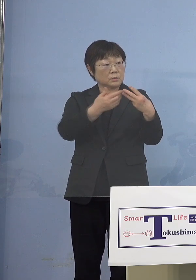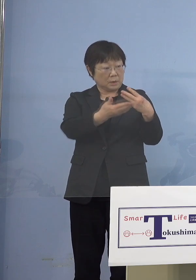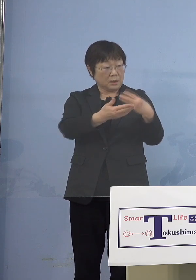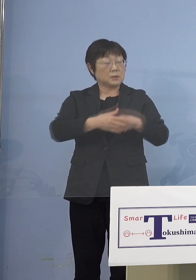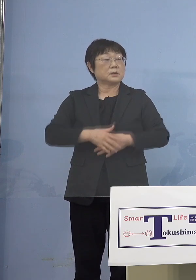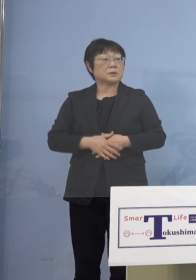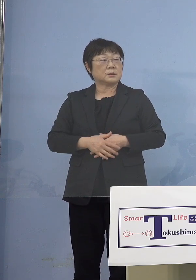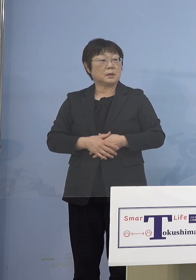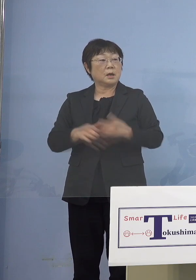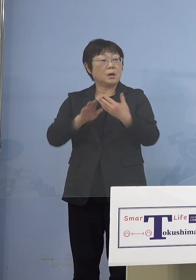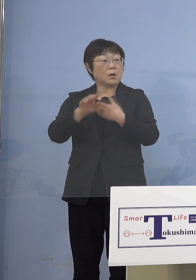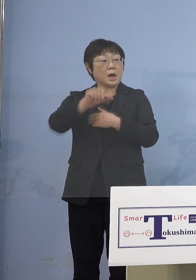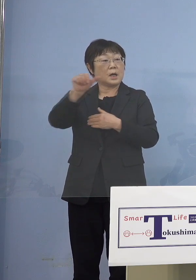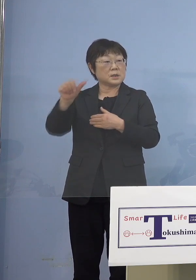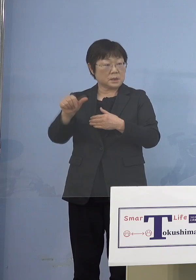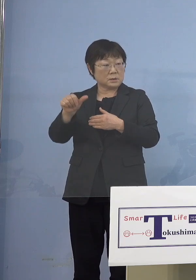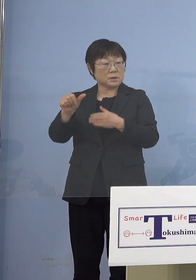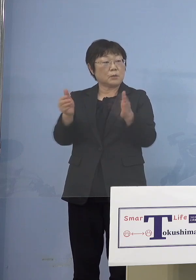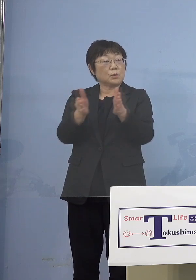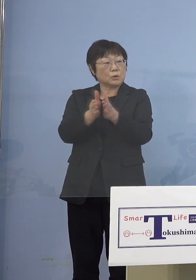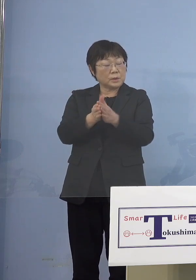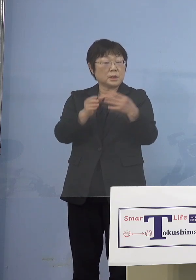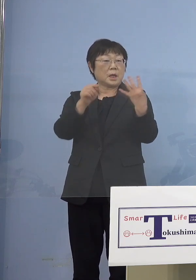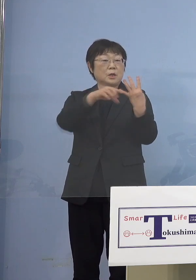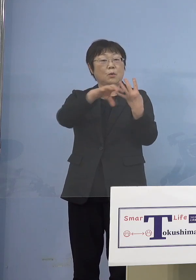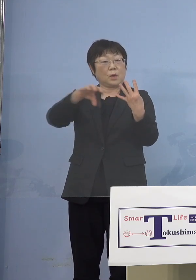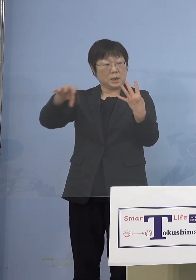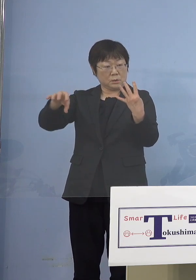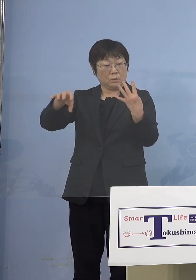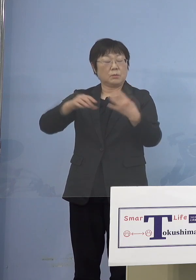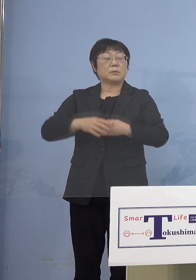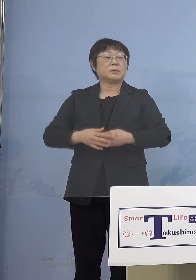「アスティ（とくしま）」もありますから それでどうやっていくかということですね